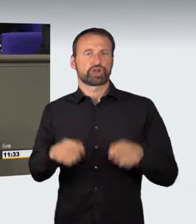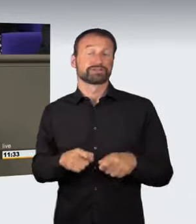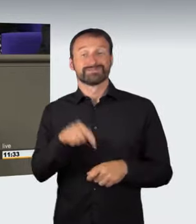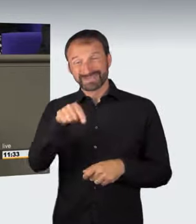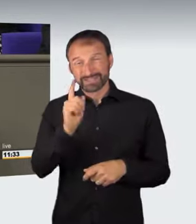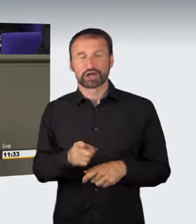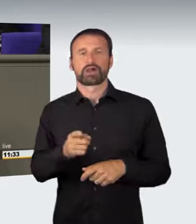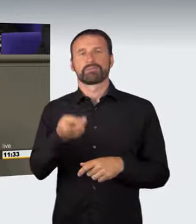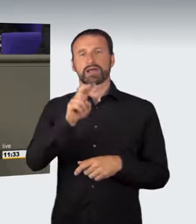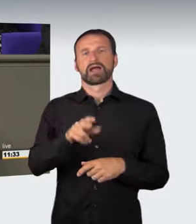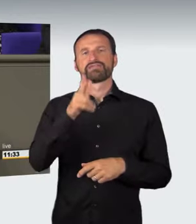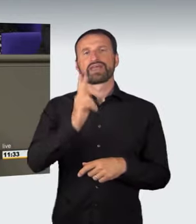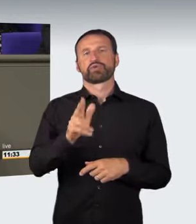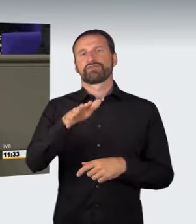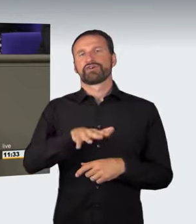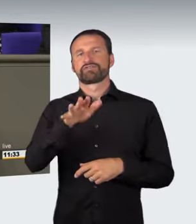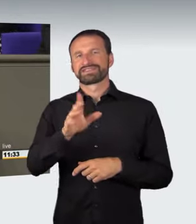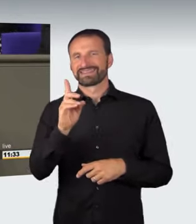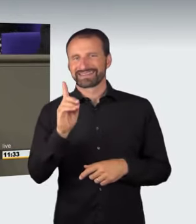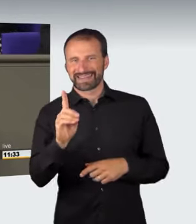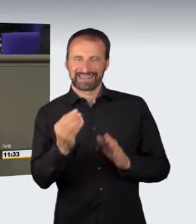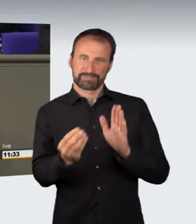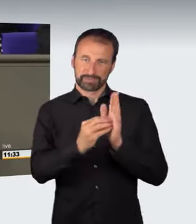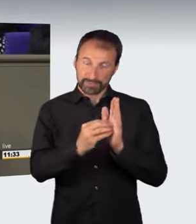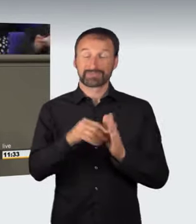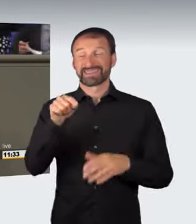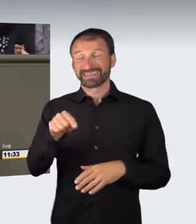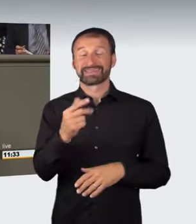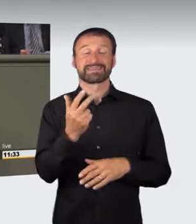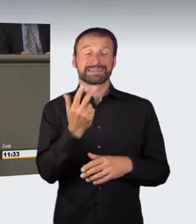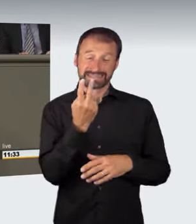Diese Norm sieht neben zwei konkreten Gefährdungsdelikten